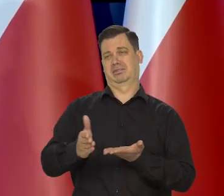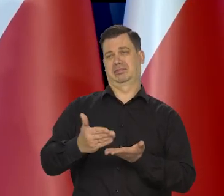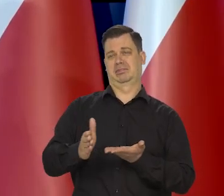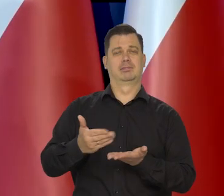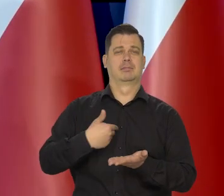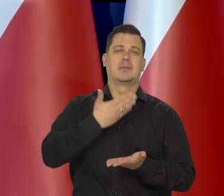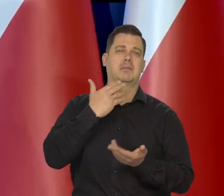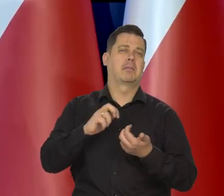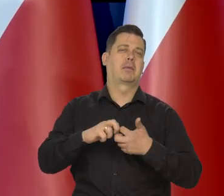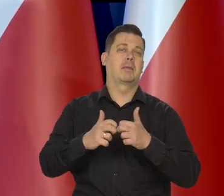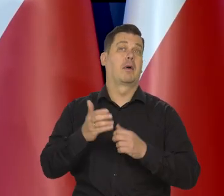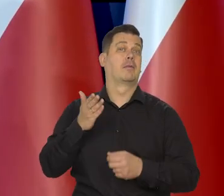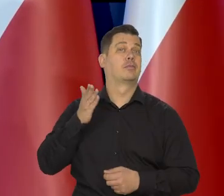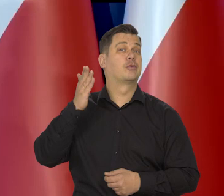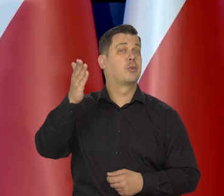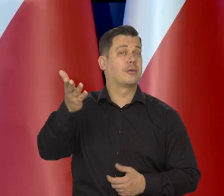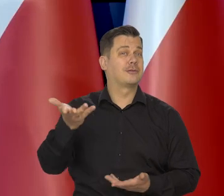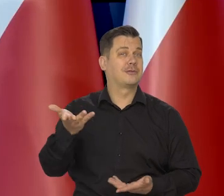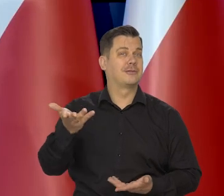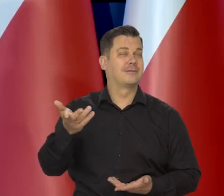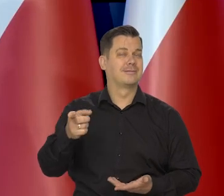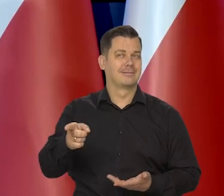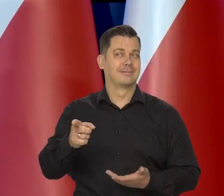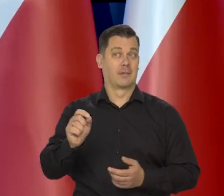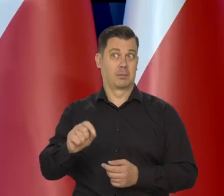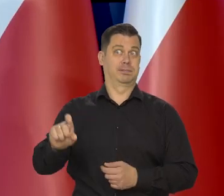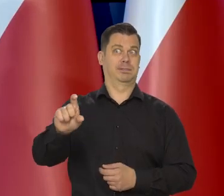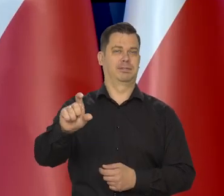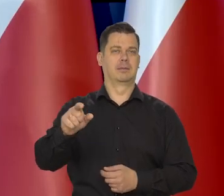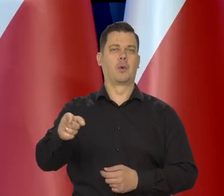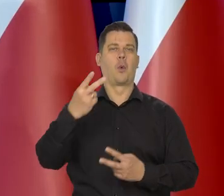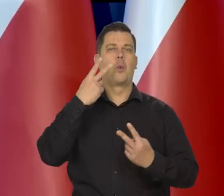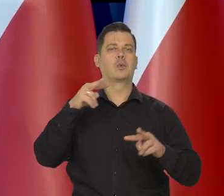będziemy mieli ten luz polegający na ograniczeniu wydatków luksusowych,